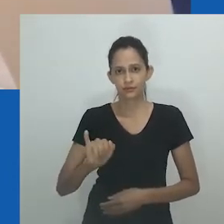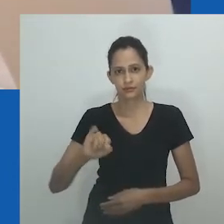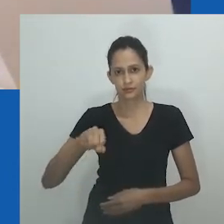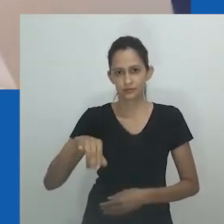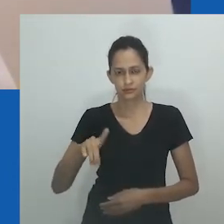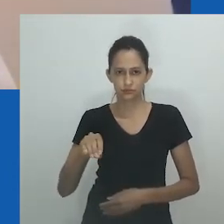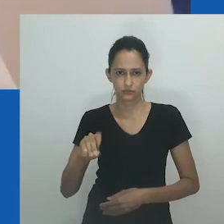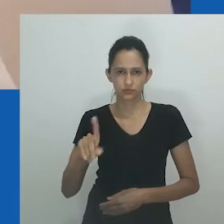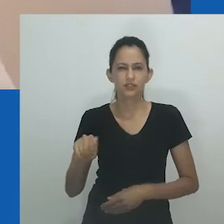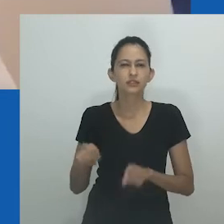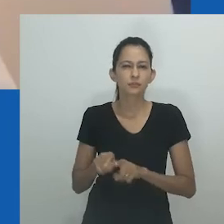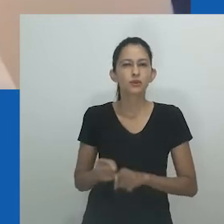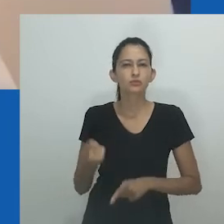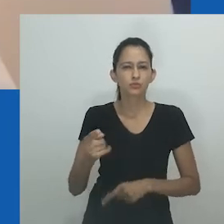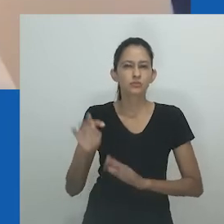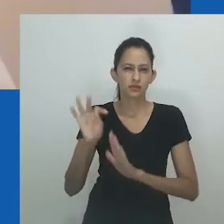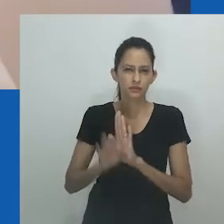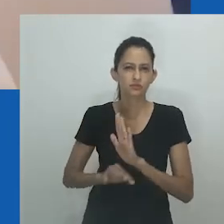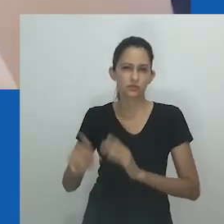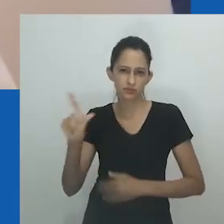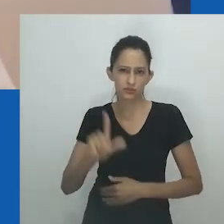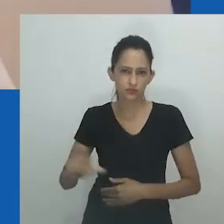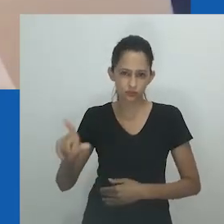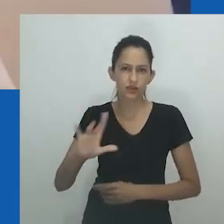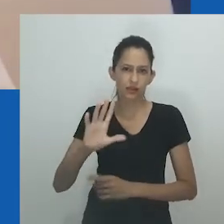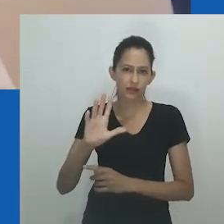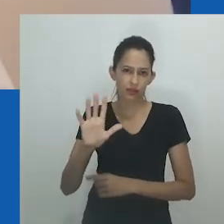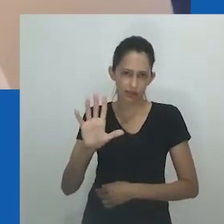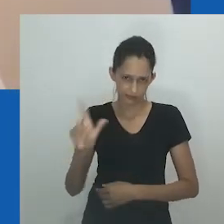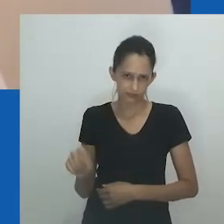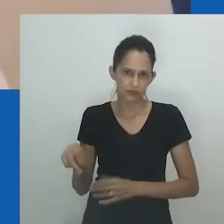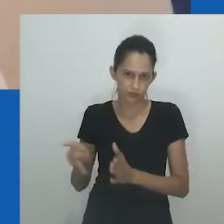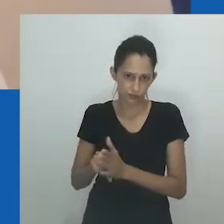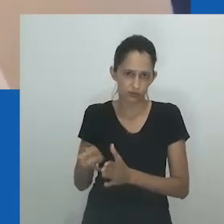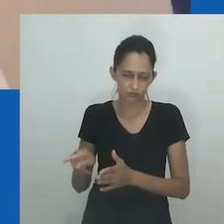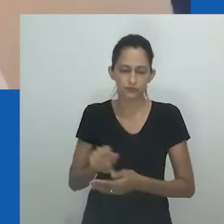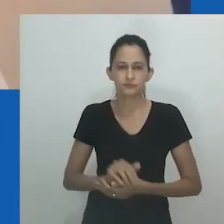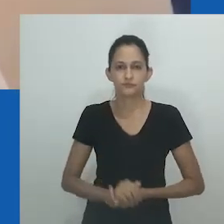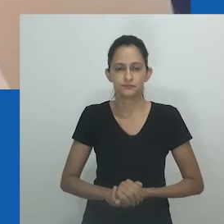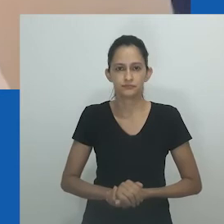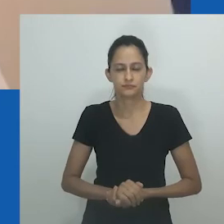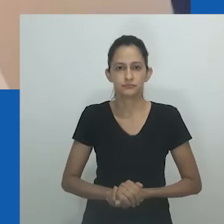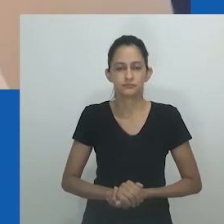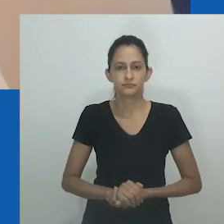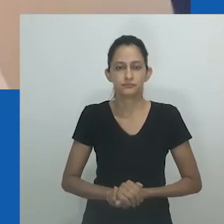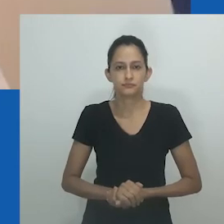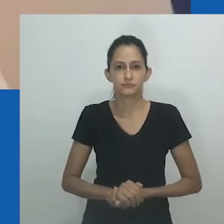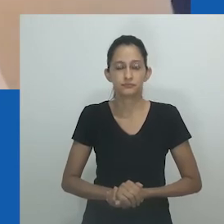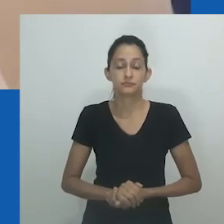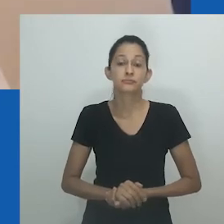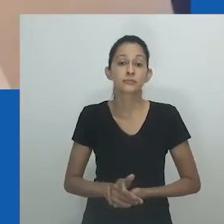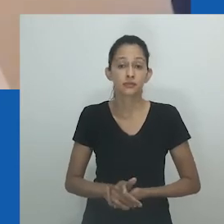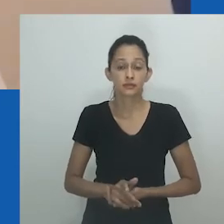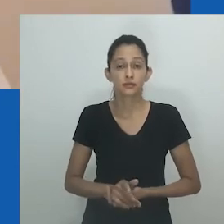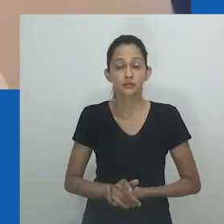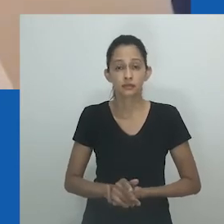Eu também olho para um texto literário IsiXhosa chamado ‘Izono zakho ziyakukujikela’,